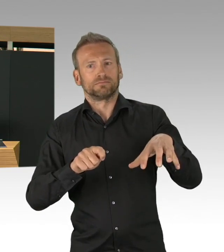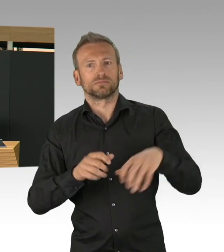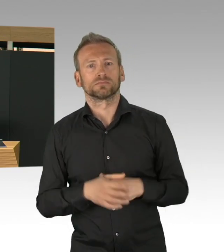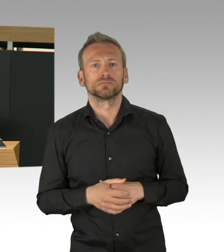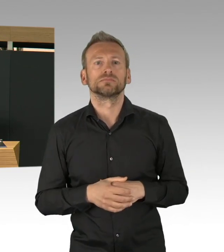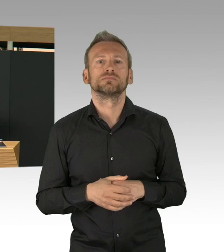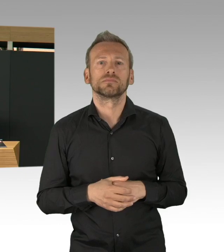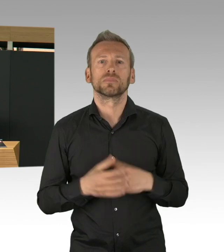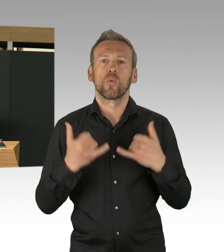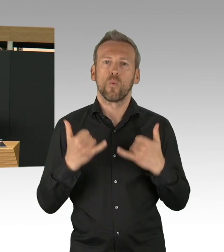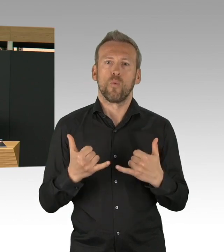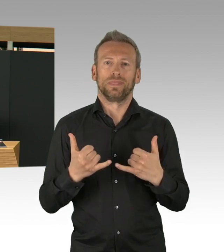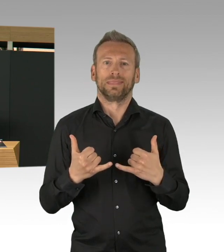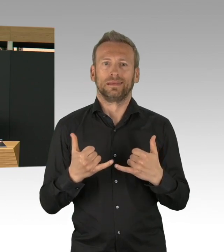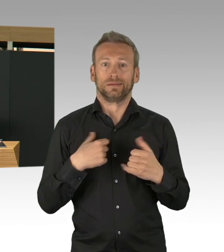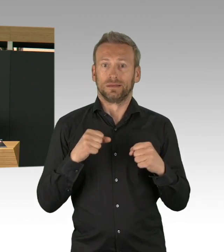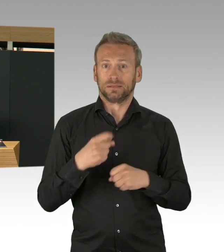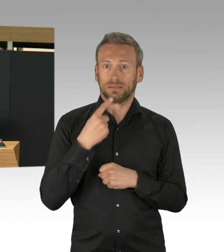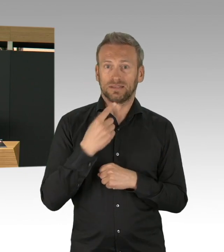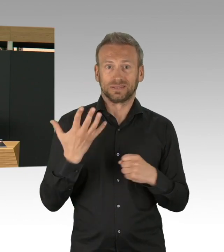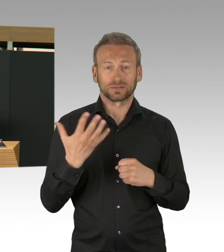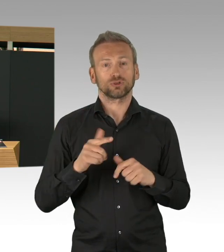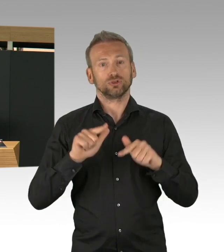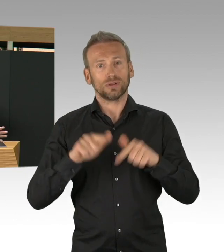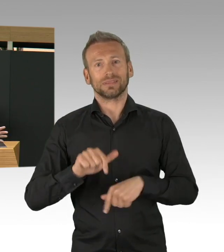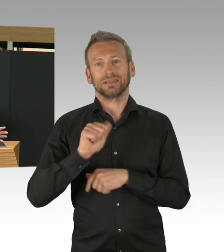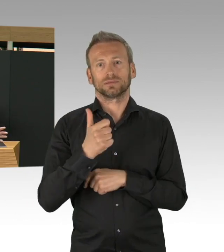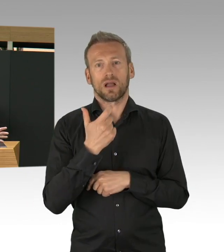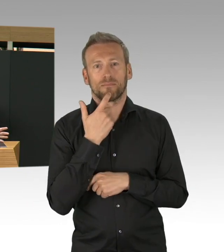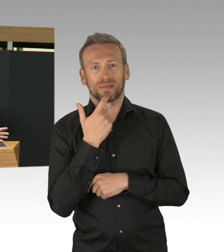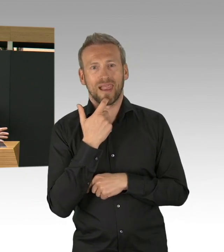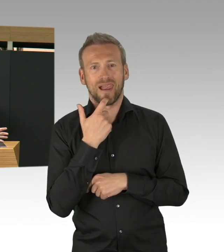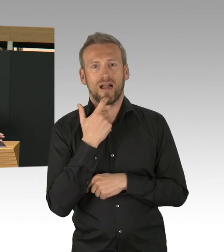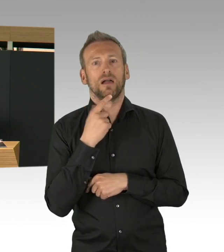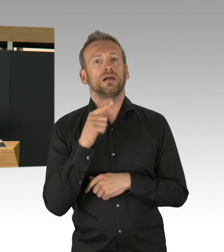Unfallkrankenhaus Berlin, THW, Ärztekammer, Bundeswehr,